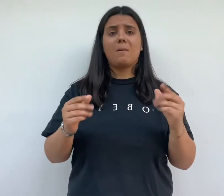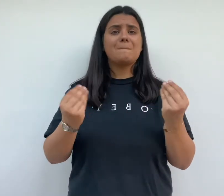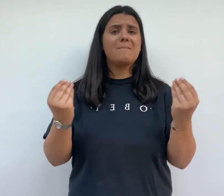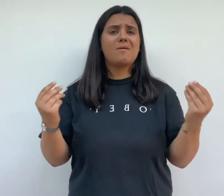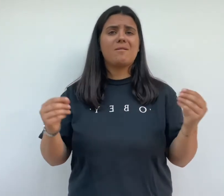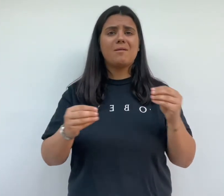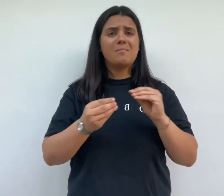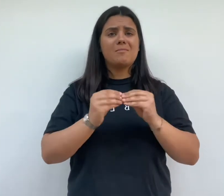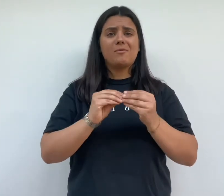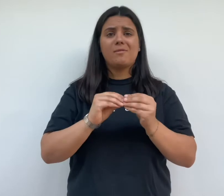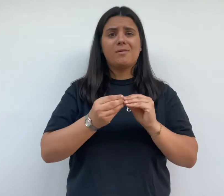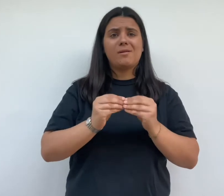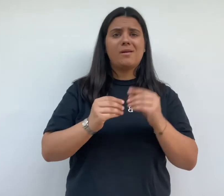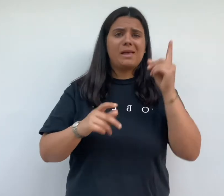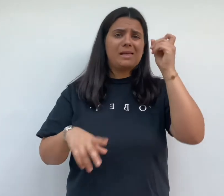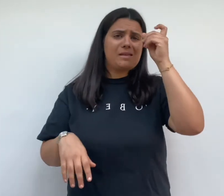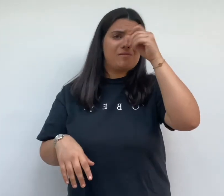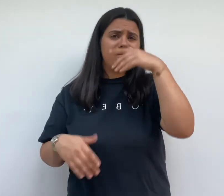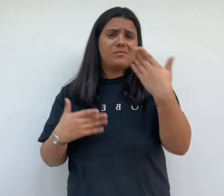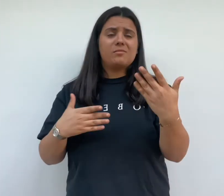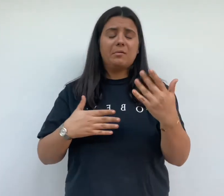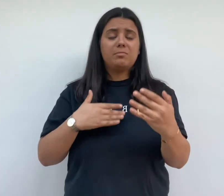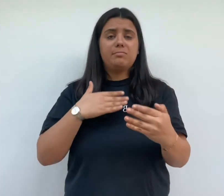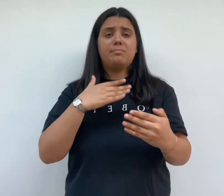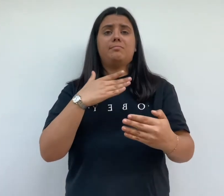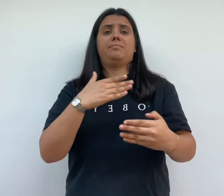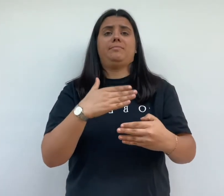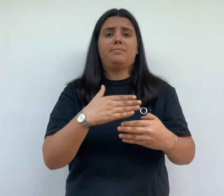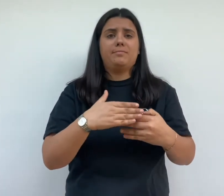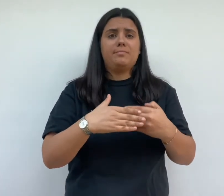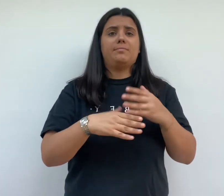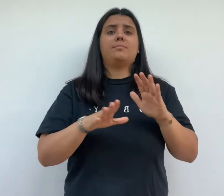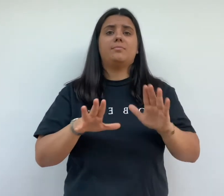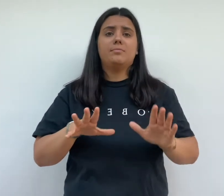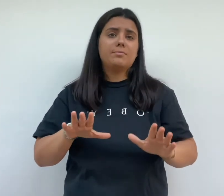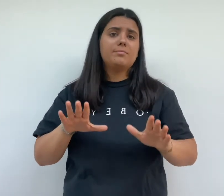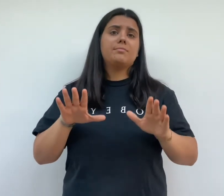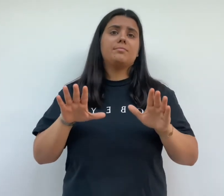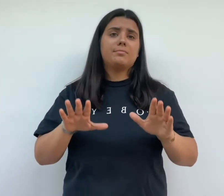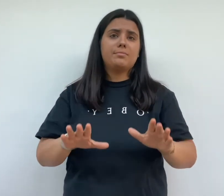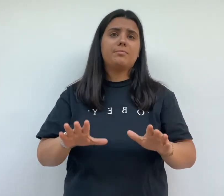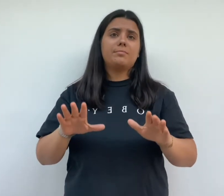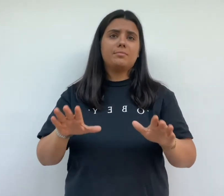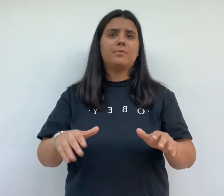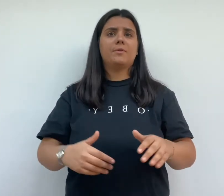le chantier une construction plus rapide et économique était envisagée